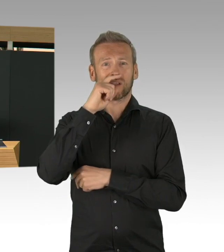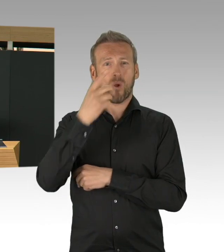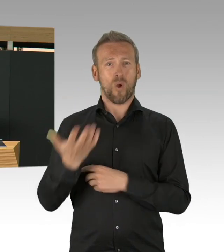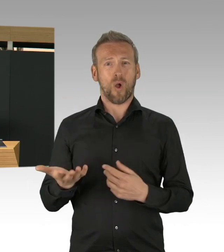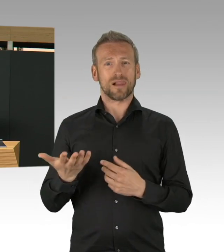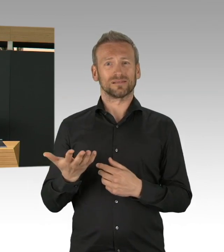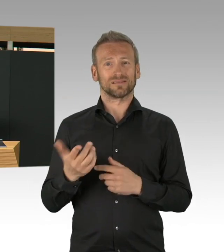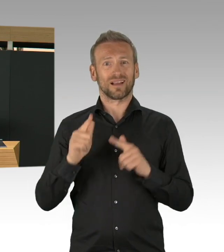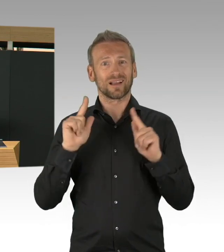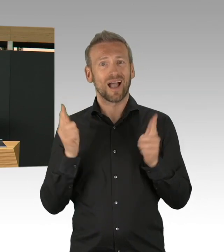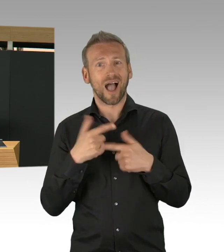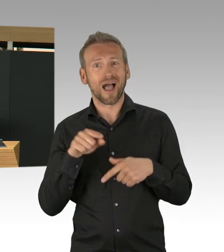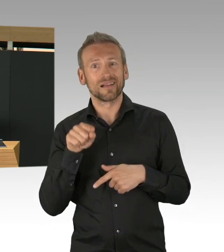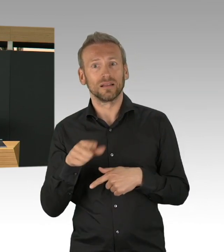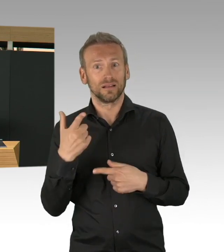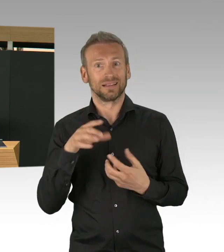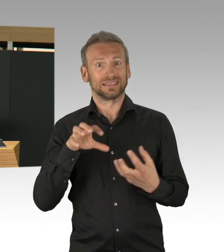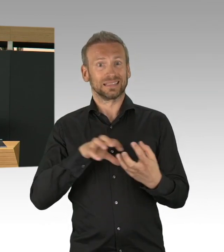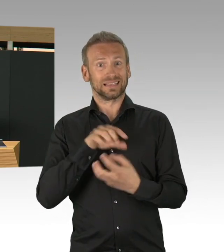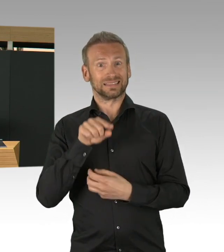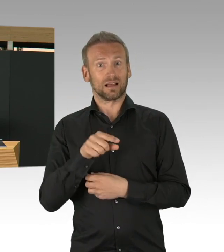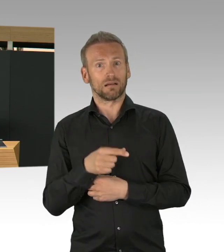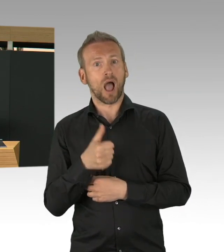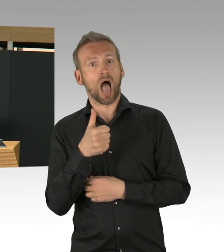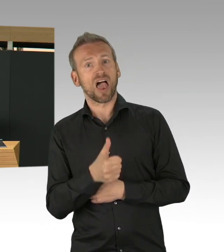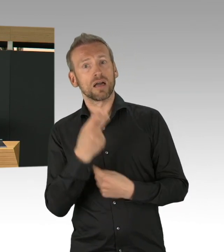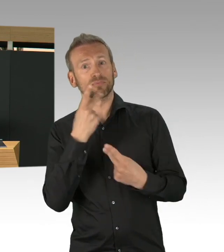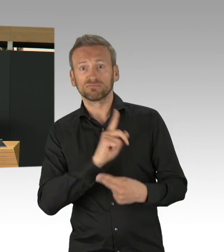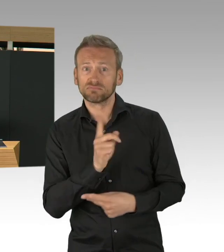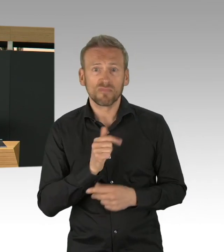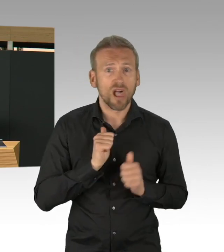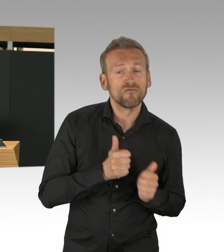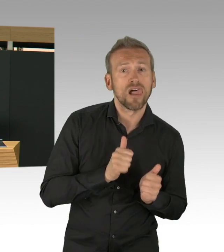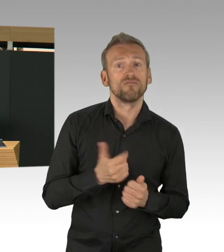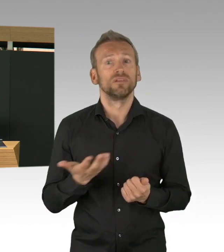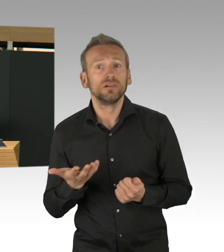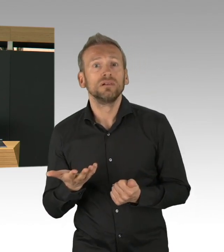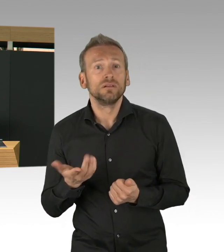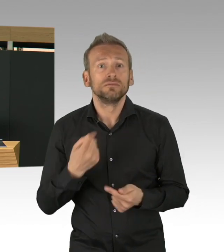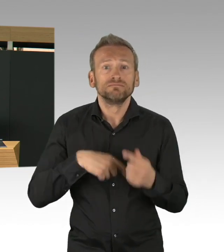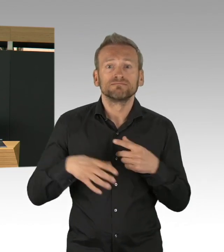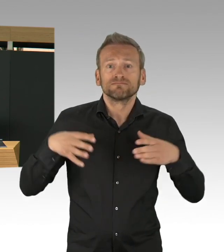oder psychisch erkrankte Menschen, und viele, viele andere Menschen in unserer Stadt, die es vorher schon schwer hatten,